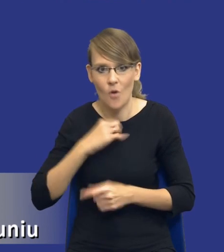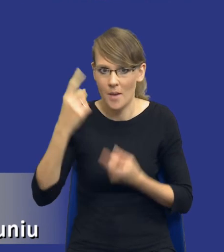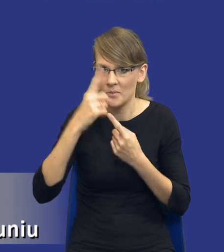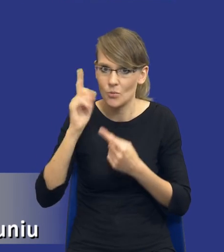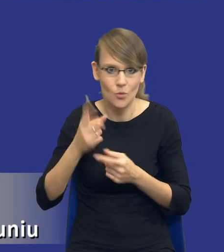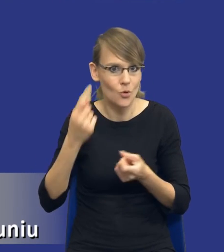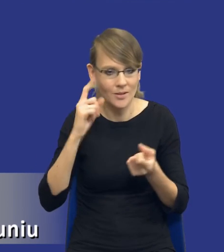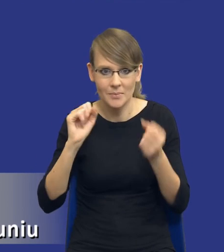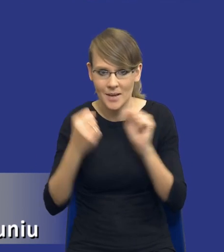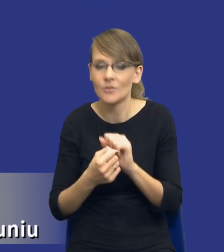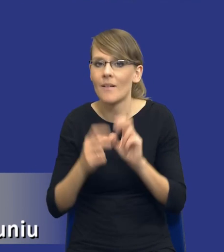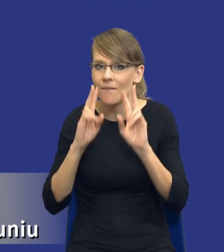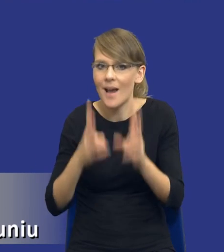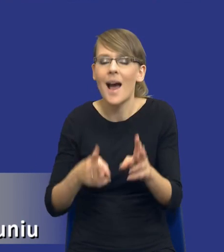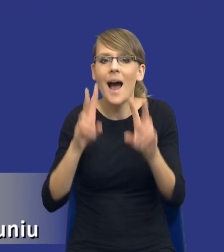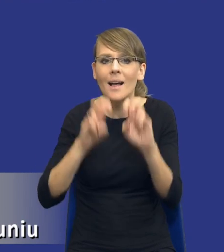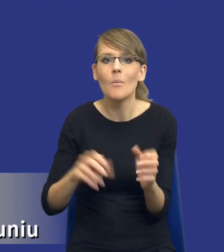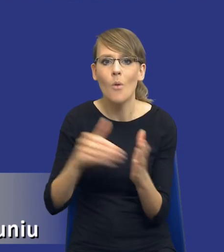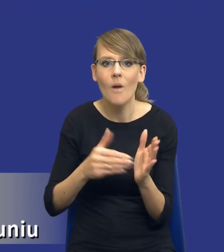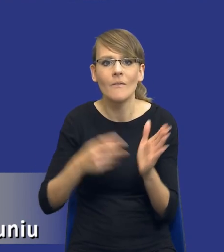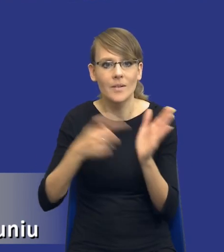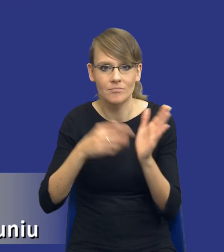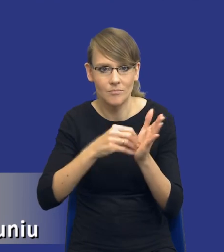jeżeli analiza potrzeb i wymagań została wpisana do ustawy prawo zamówień